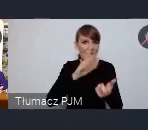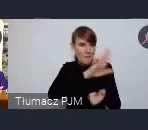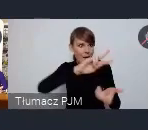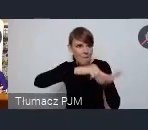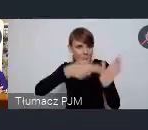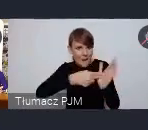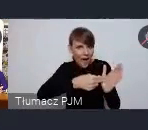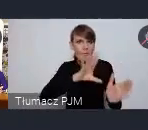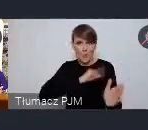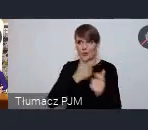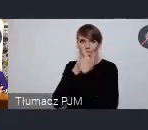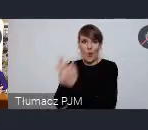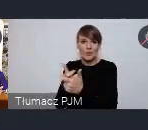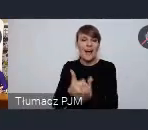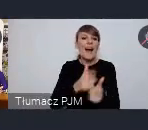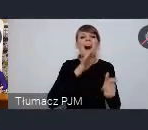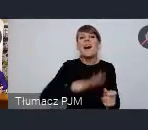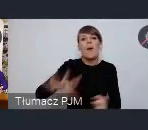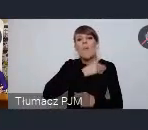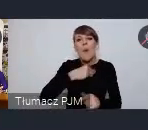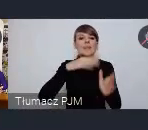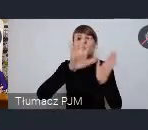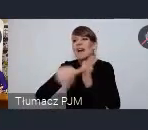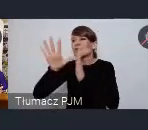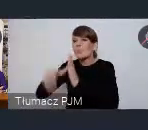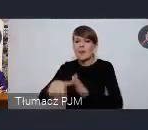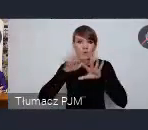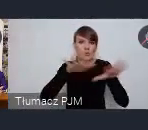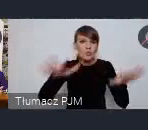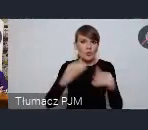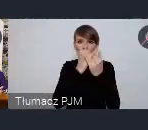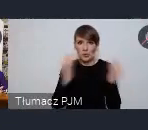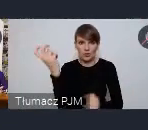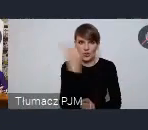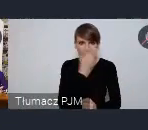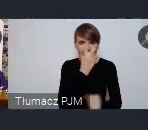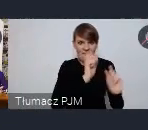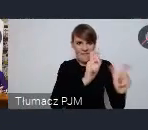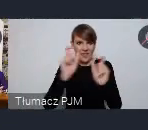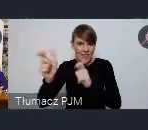A przecież w polskich miastach dzieje się mnóstwo ciekawych rzeczy i dlatego, dlatego